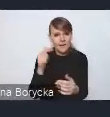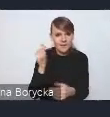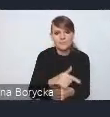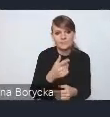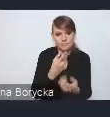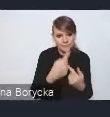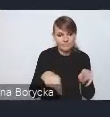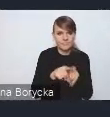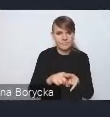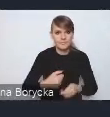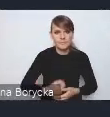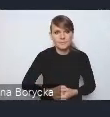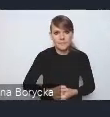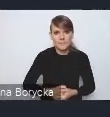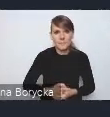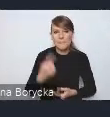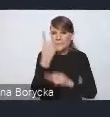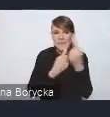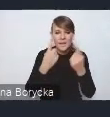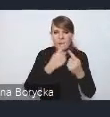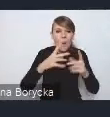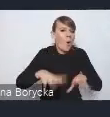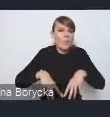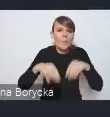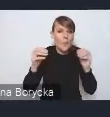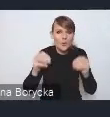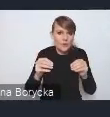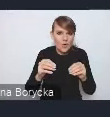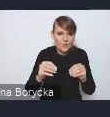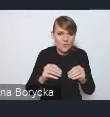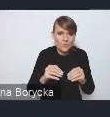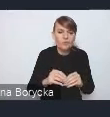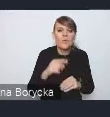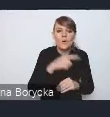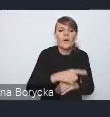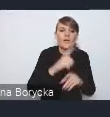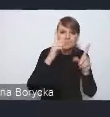Myślę, że od samego początku wszczęcia prac nad dokumentem,